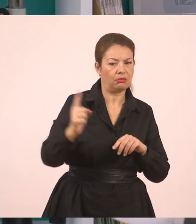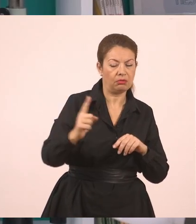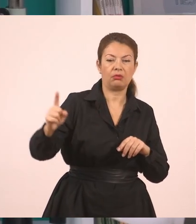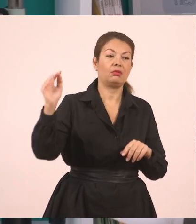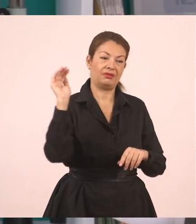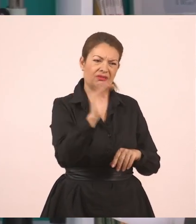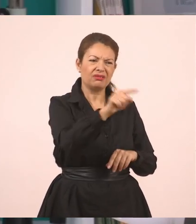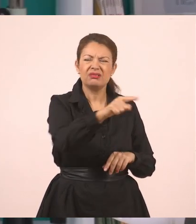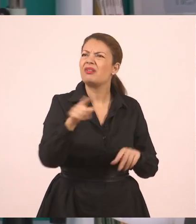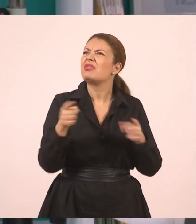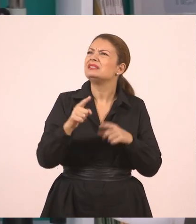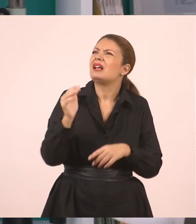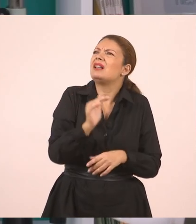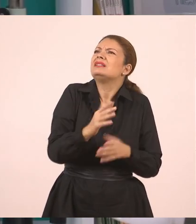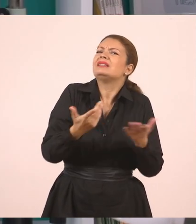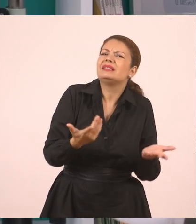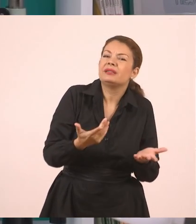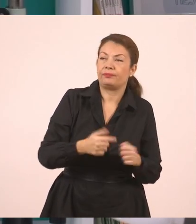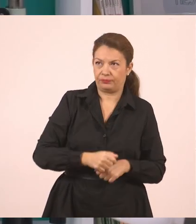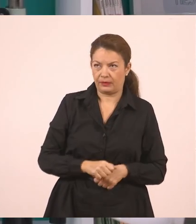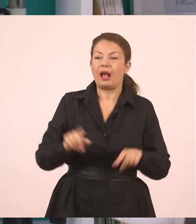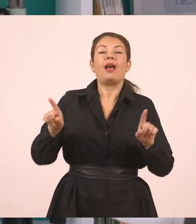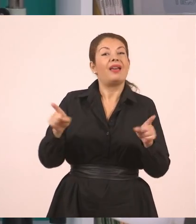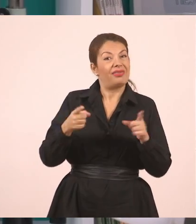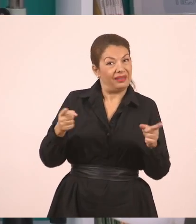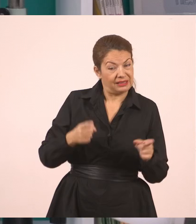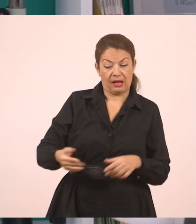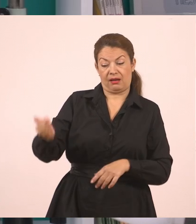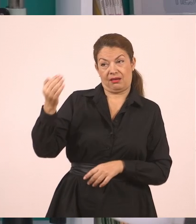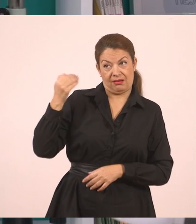Η δασκάλα με ρώτησε αν έκανα τα μαθήματα μου και εγώ της απάντησα ότι τα έκανα.